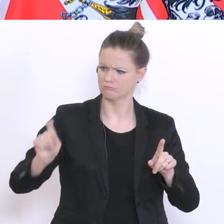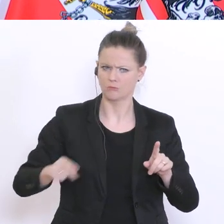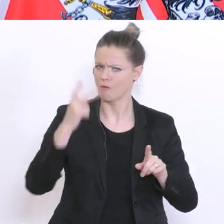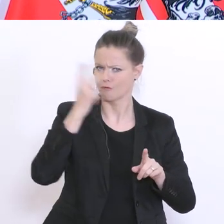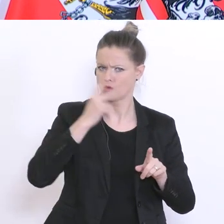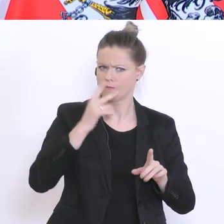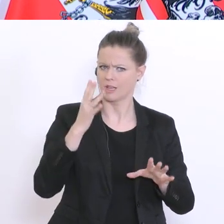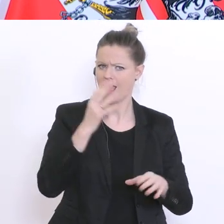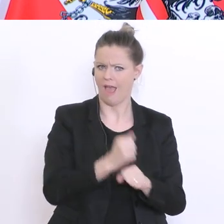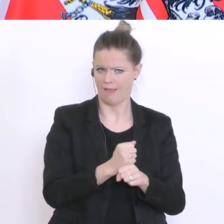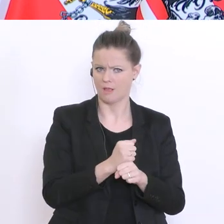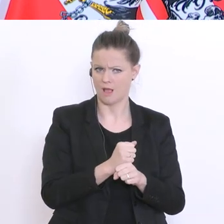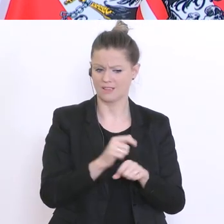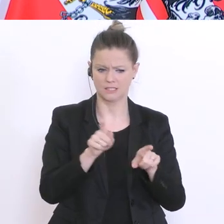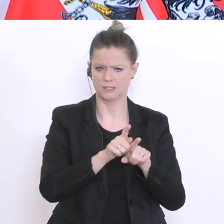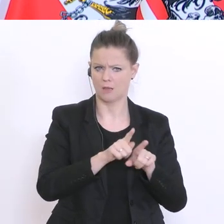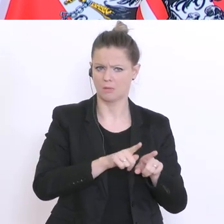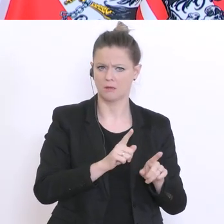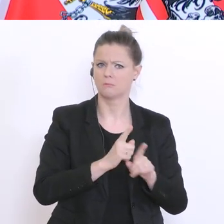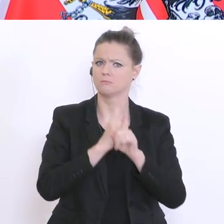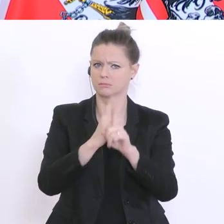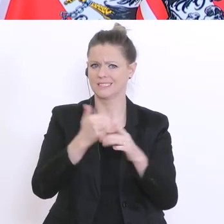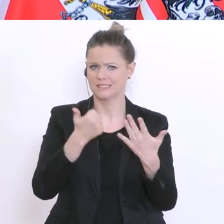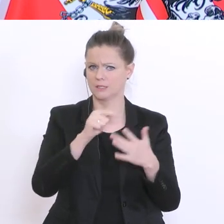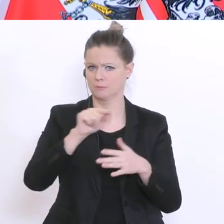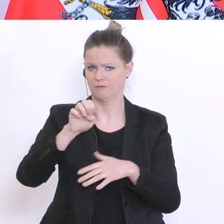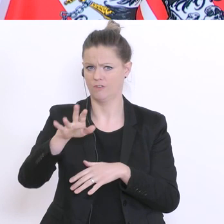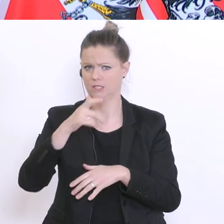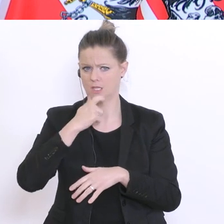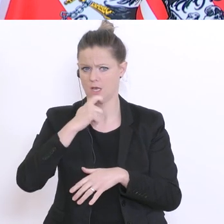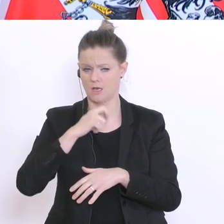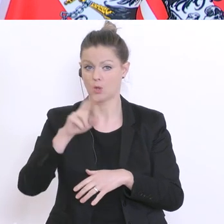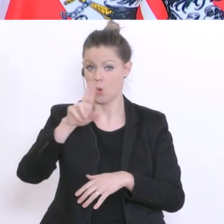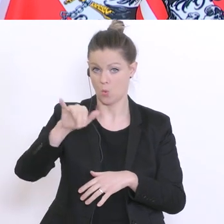was wir für die Sechs- bis Vierzehnjährigen vorgegeben haben. Mit den Universitäten bin ich